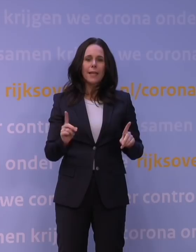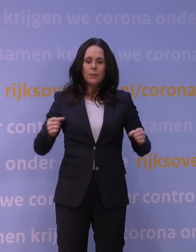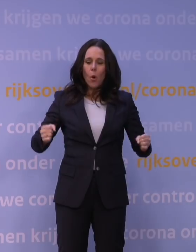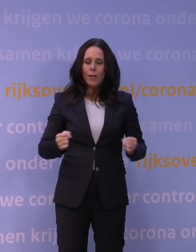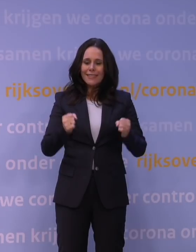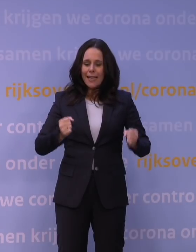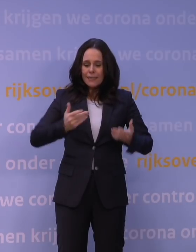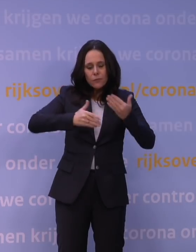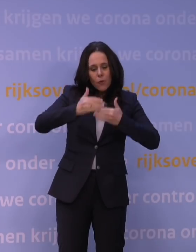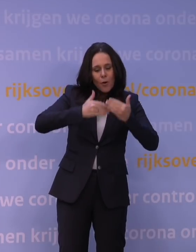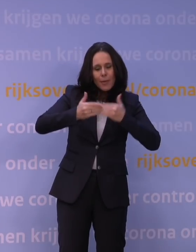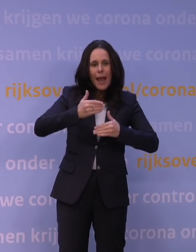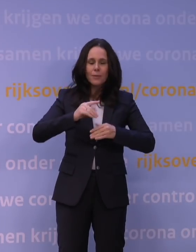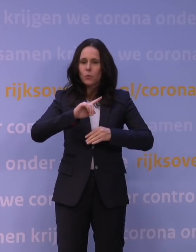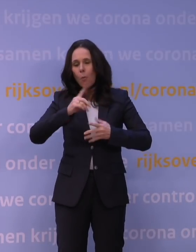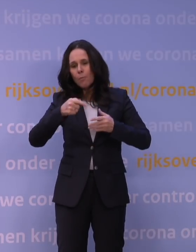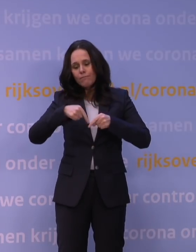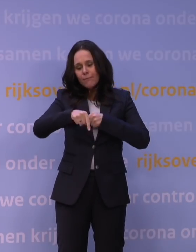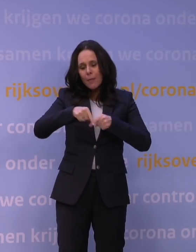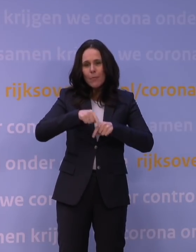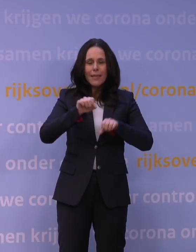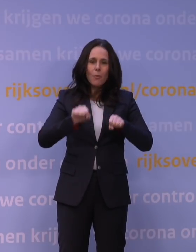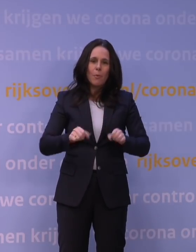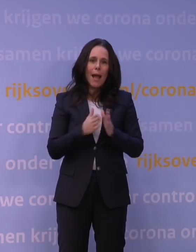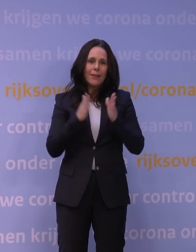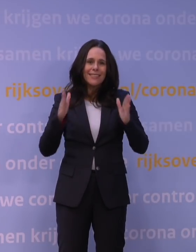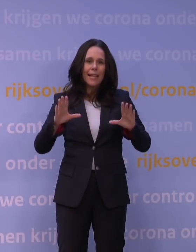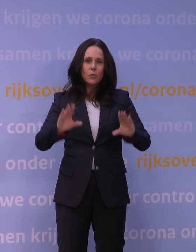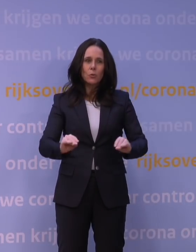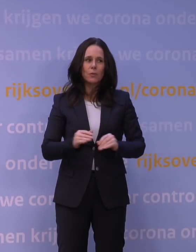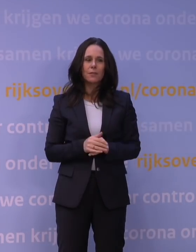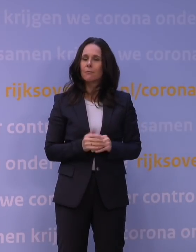om dat binnen een bepaalde tijd te doen. Nou, ik kan u vertellen, die grens hebben we nog niet eens bereikt.